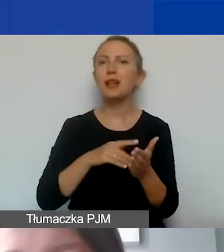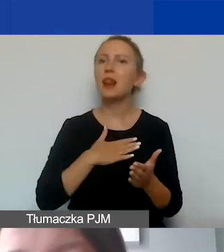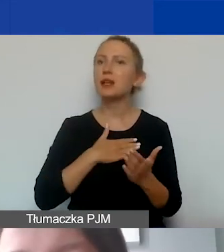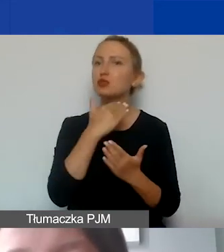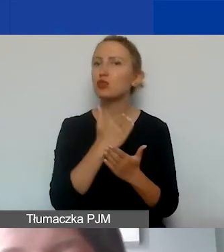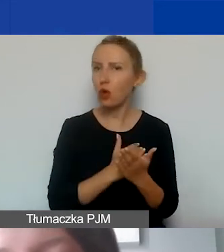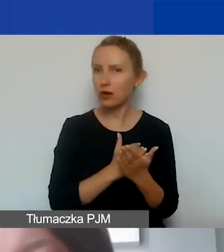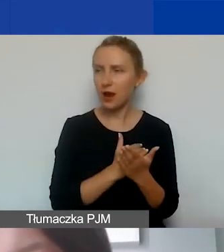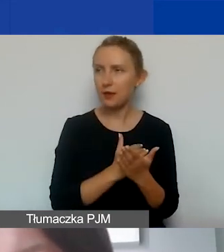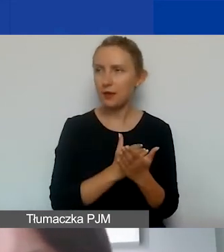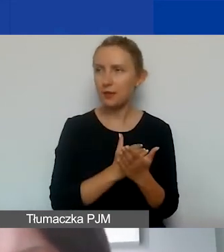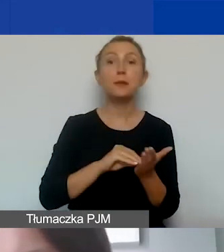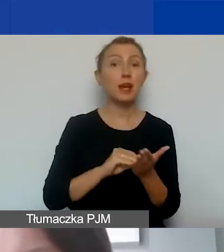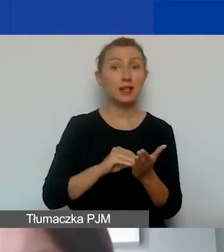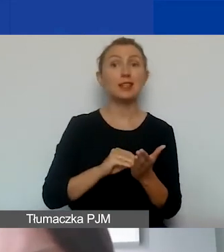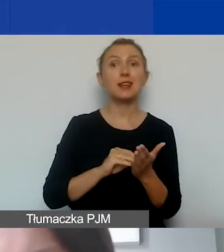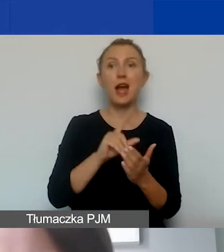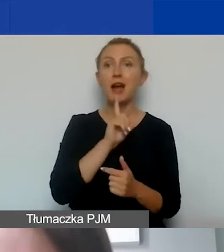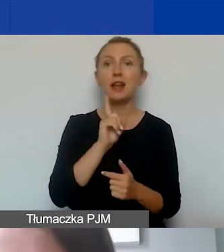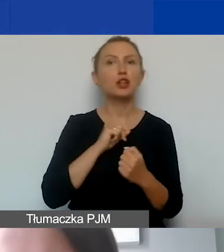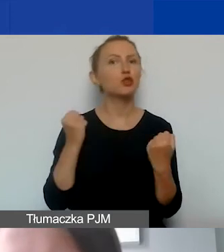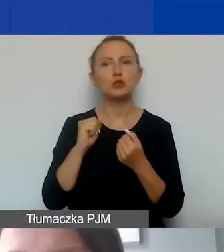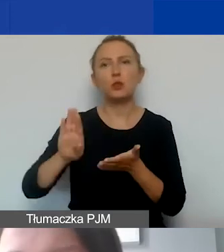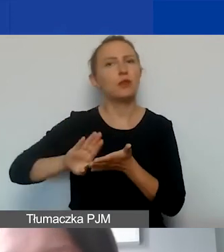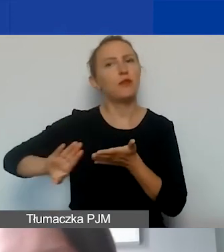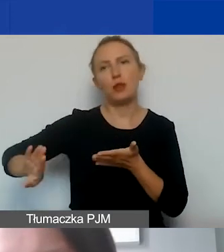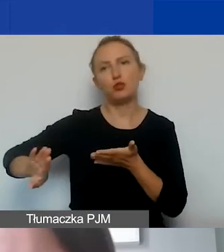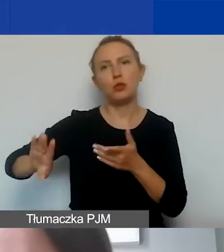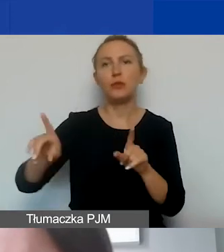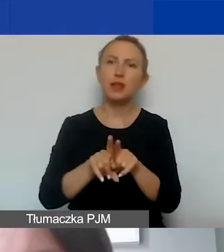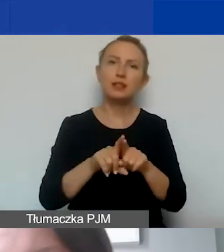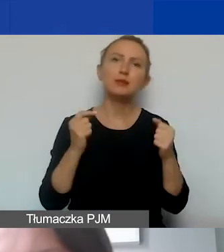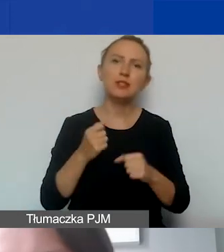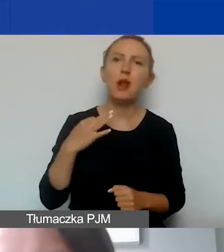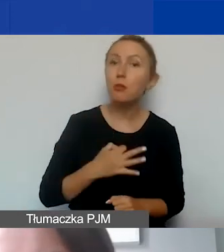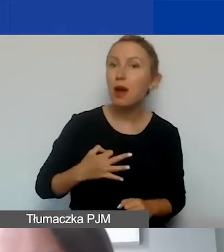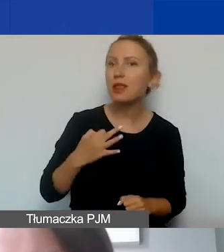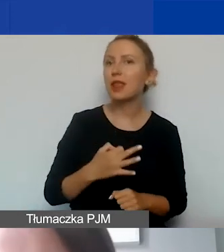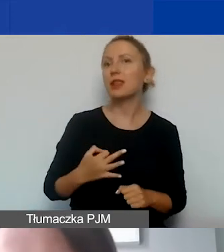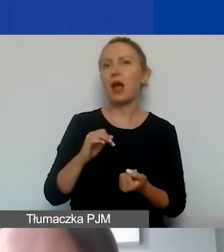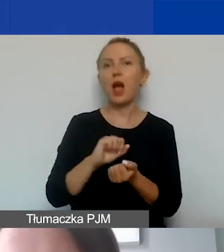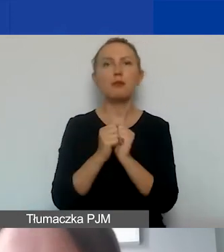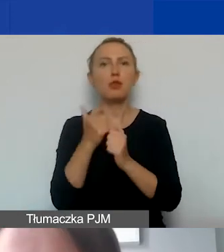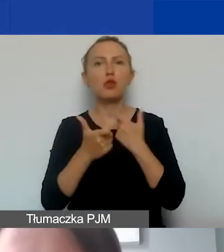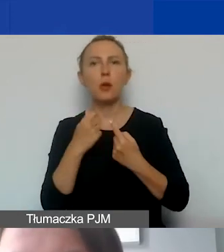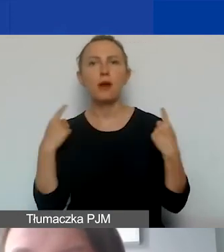Praktyki i kult religijny są działaniami wykluczonym. Tak samo jak działalność partyjna czy prowadzenie kampanii wyborczej.